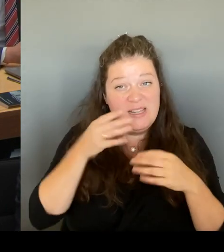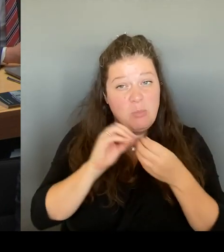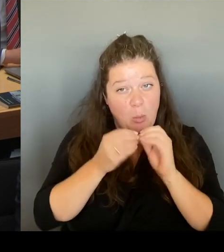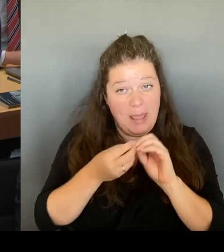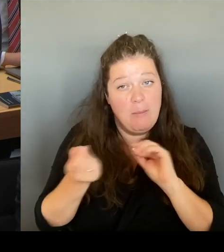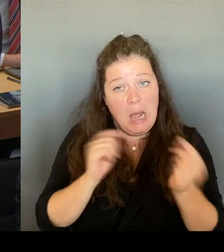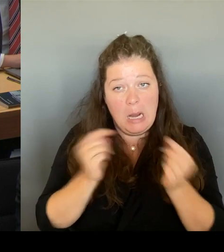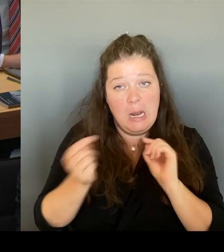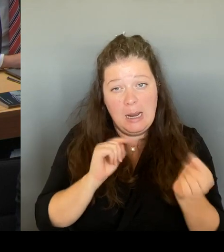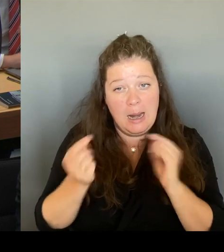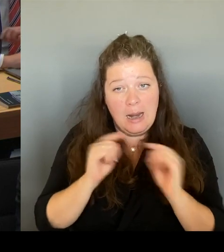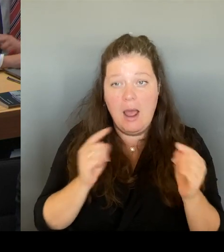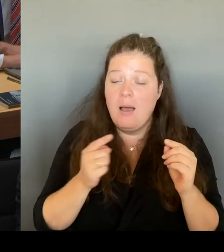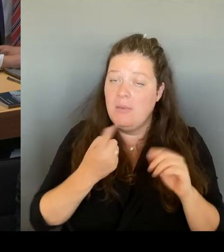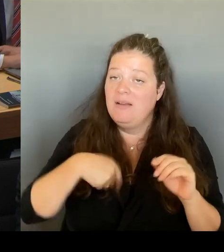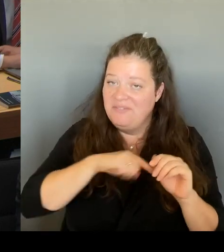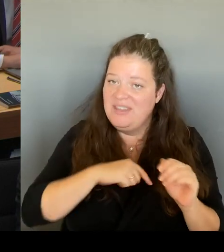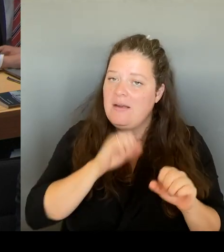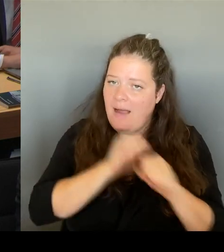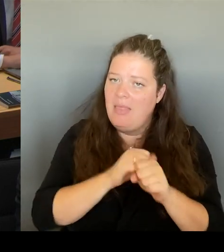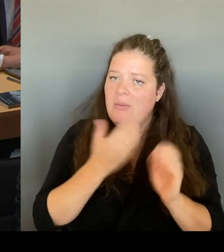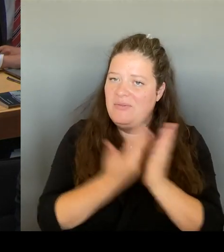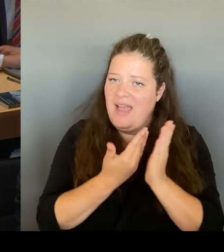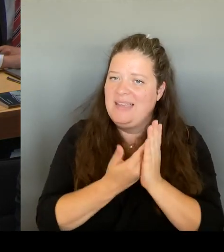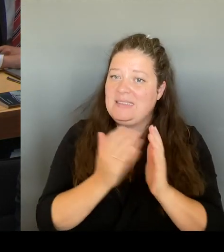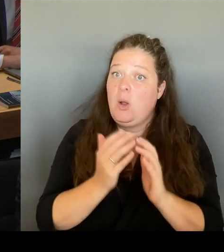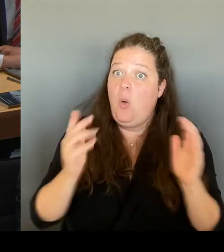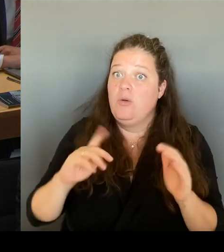knapp drei Jahren umsetzen können. Vielen Dank. (Beifall) (Rednerwechsel)